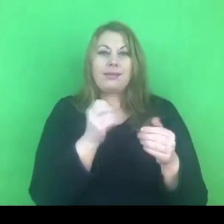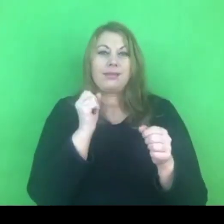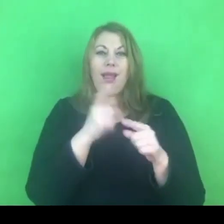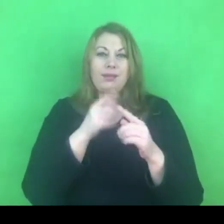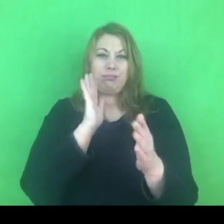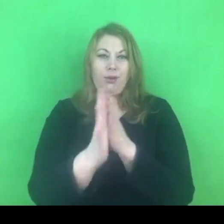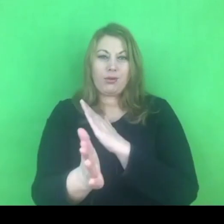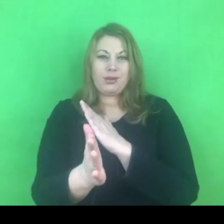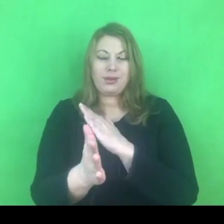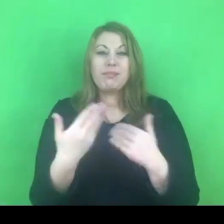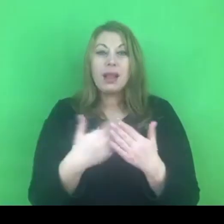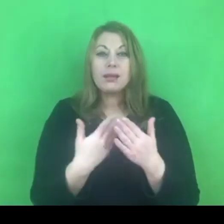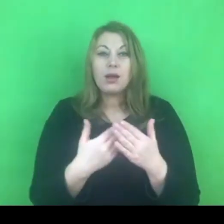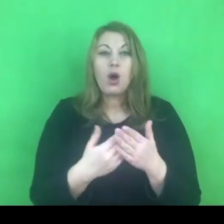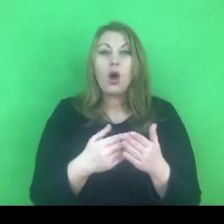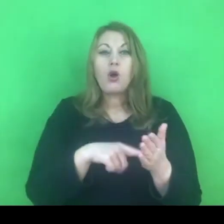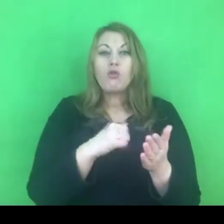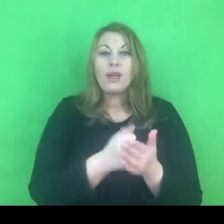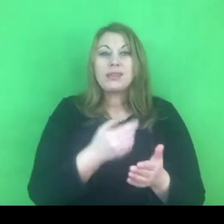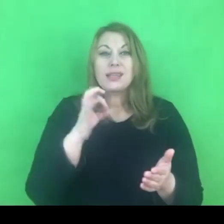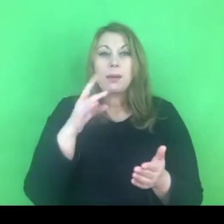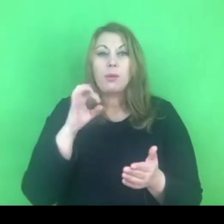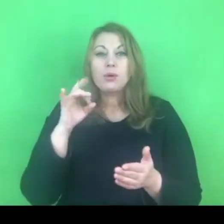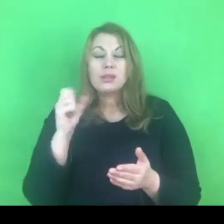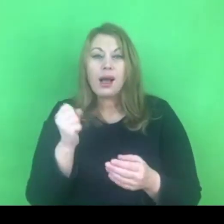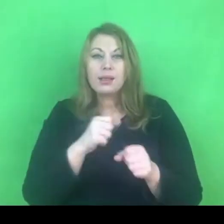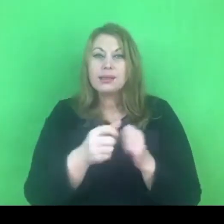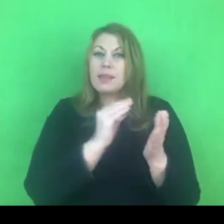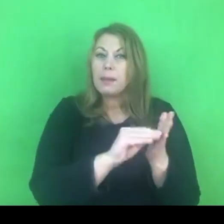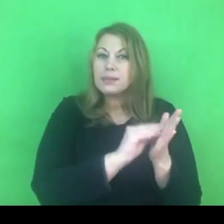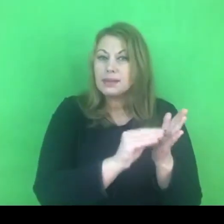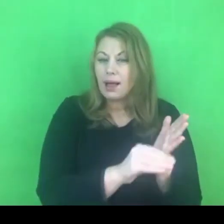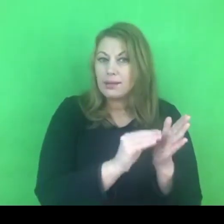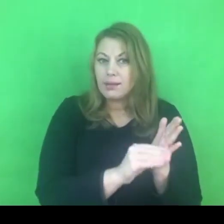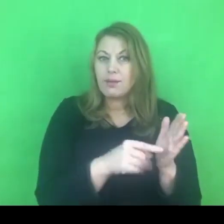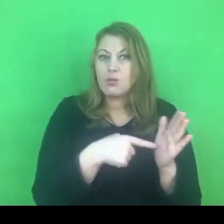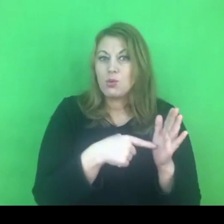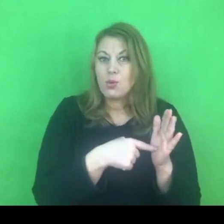Niestety powstało powiazanie ze słowem gender,